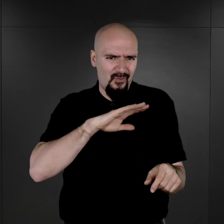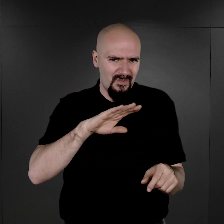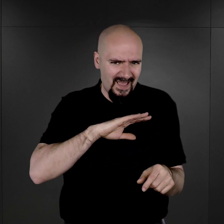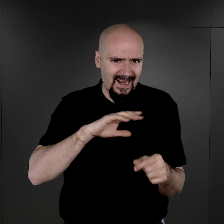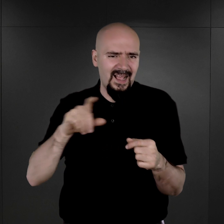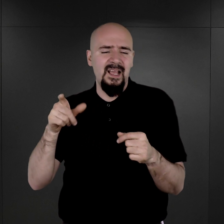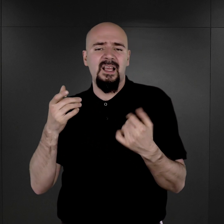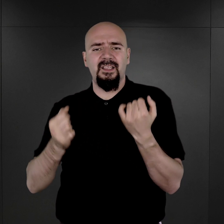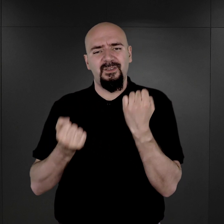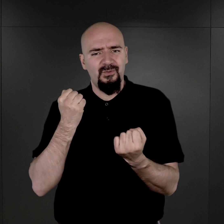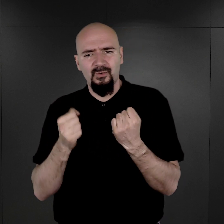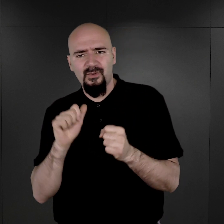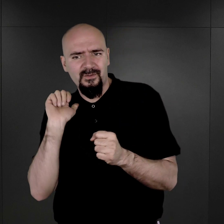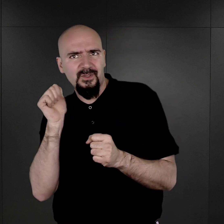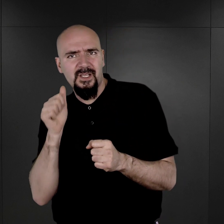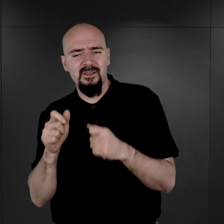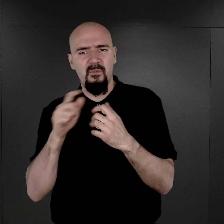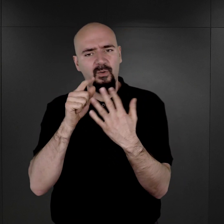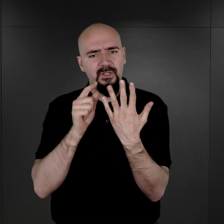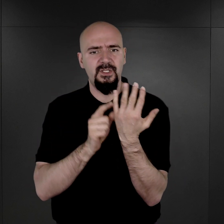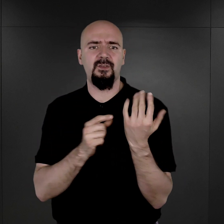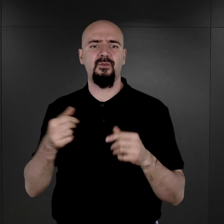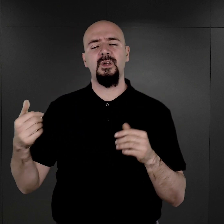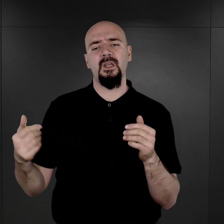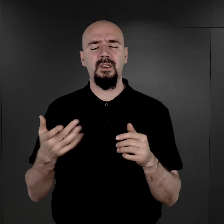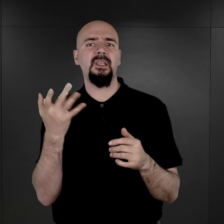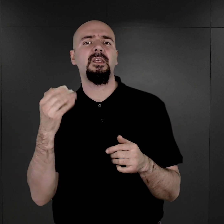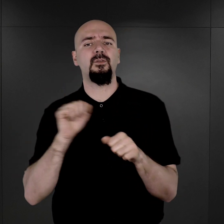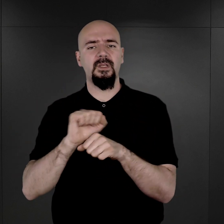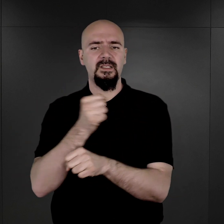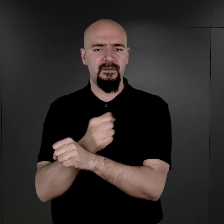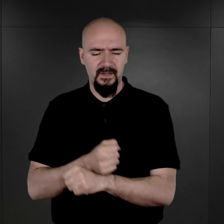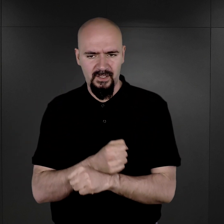trudności w codziennym raportowaniu stanu ilościowego więźniów,